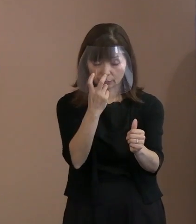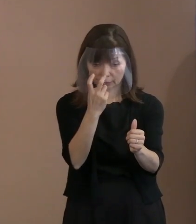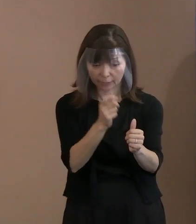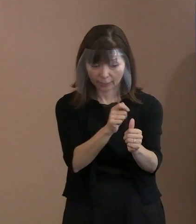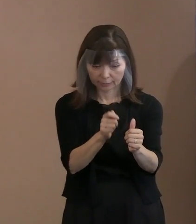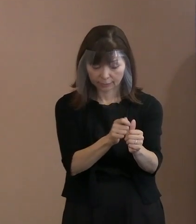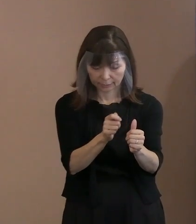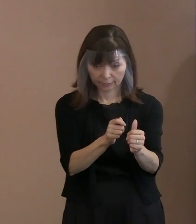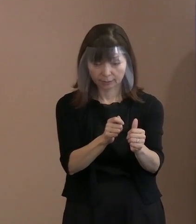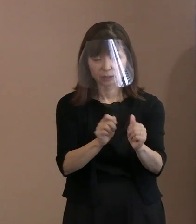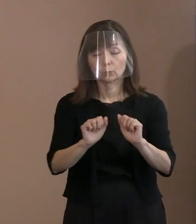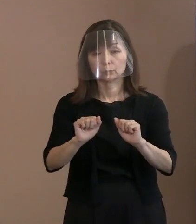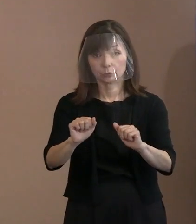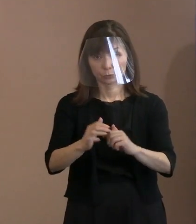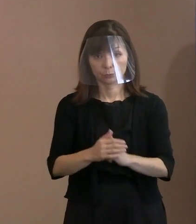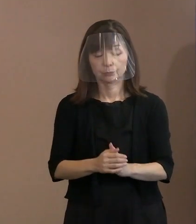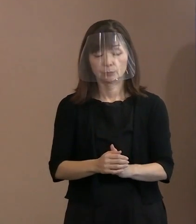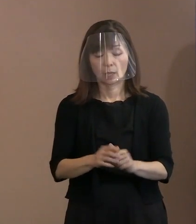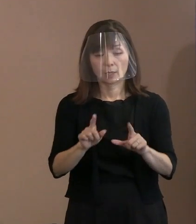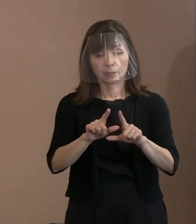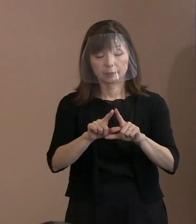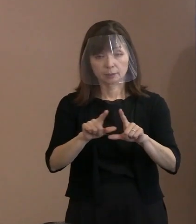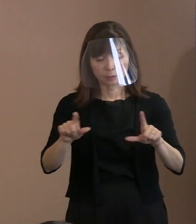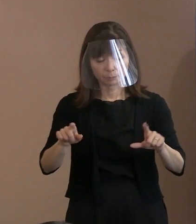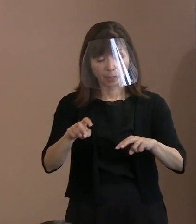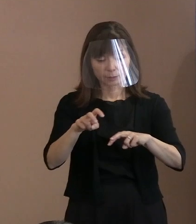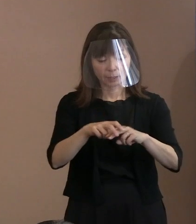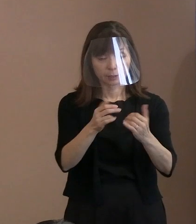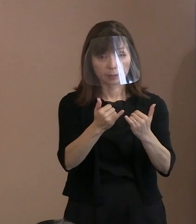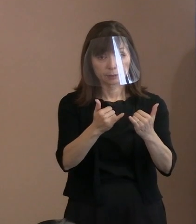ですから一般参列者の方､ 手荷物検査に加えて､